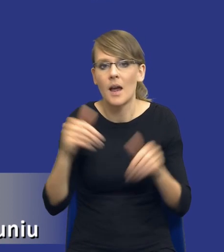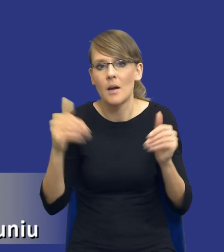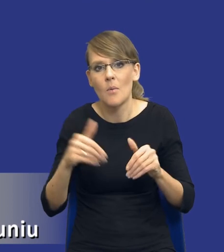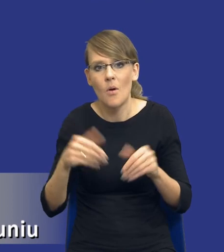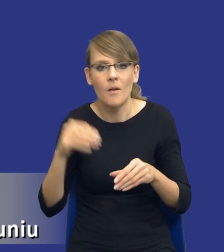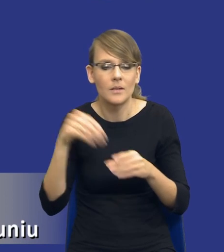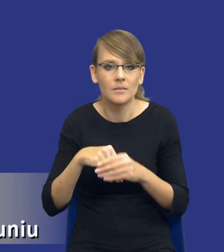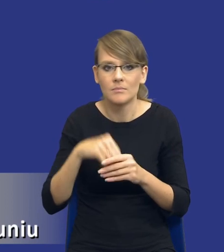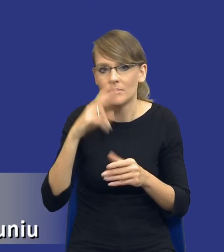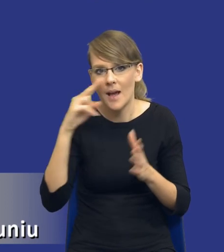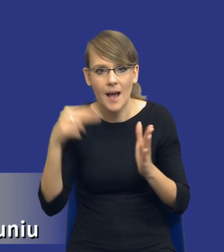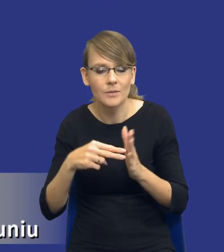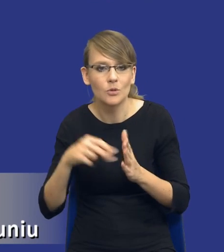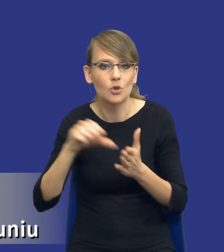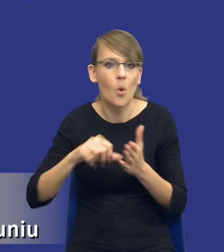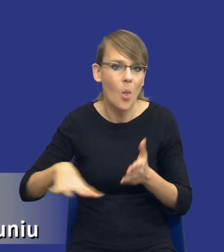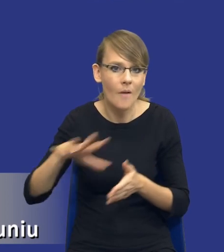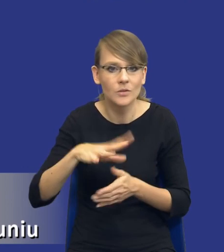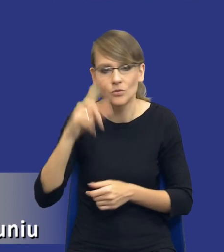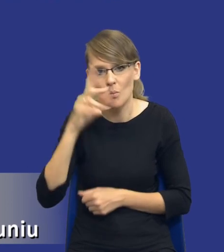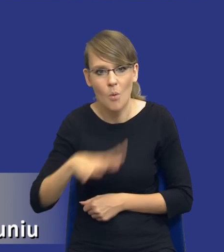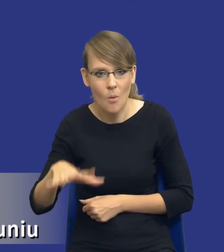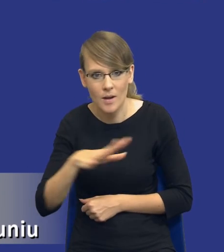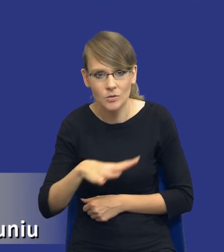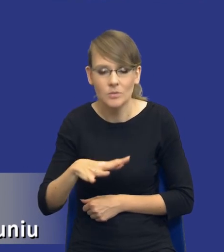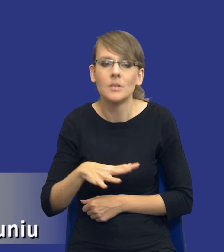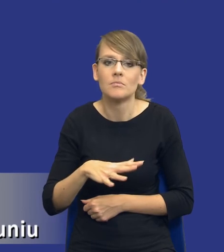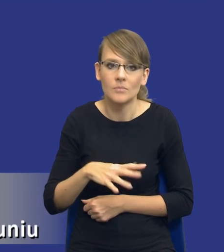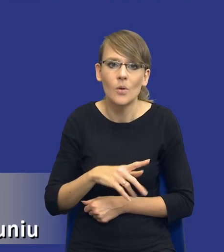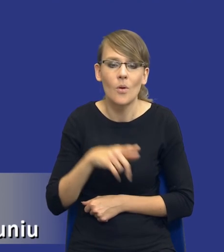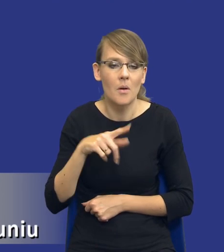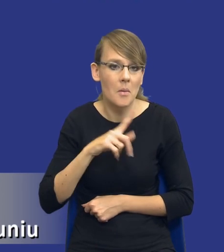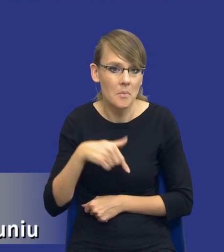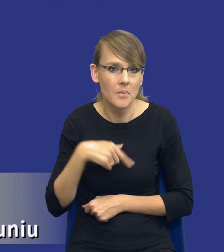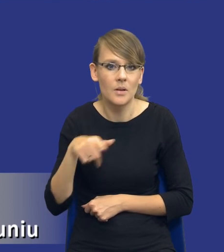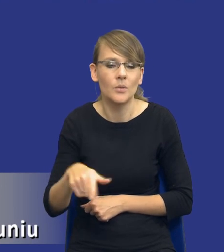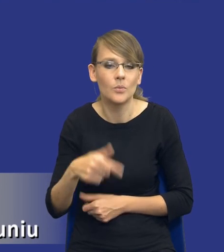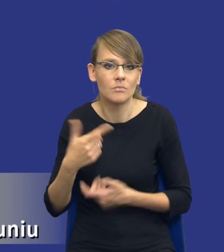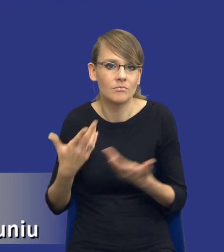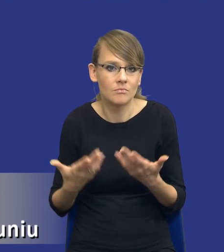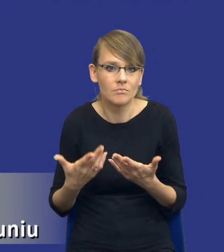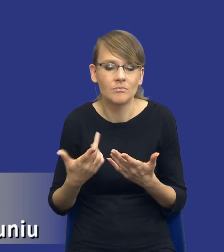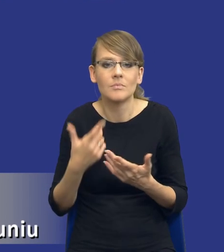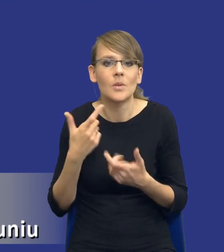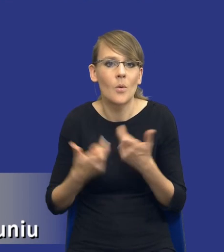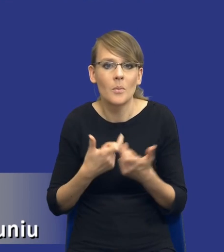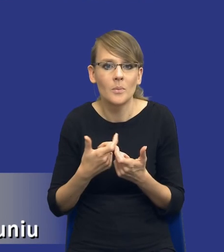aspekty nawet środowiskowe, społeczne, czyli de facto robimy w tym momencie, nie mówię, że zawsze, bo też nie chciałbym